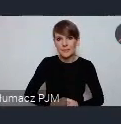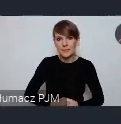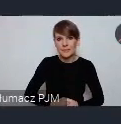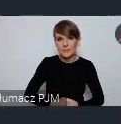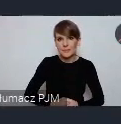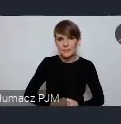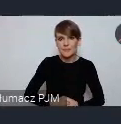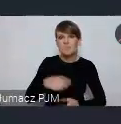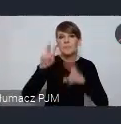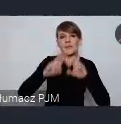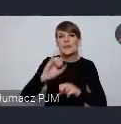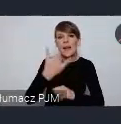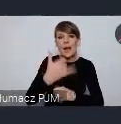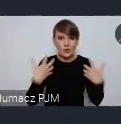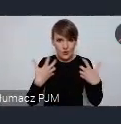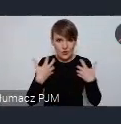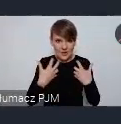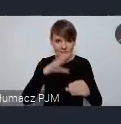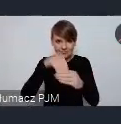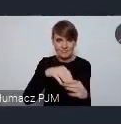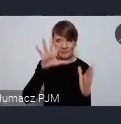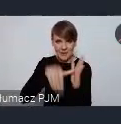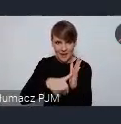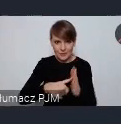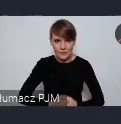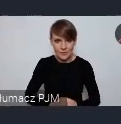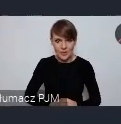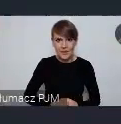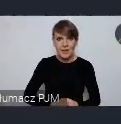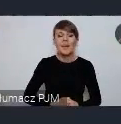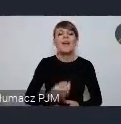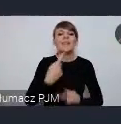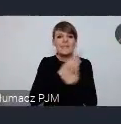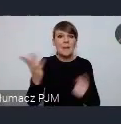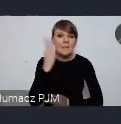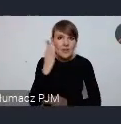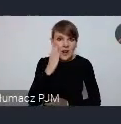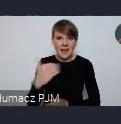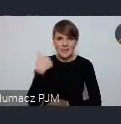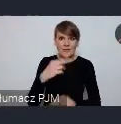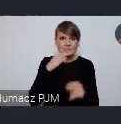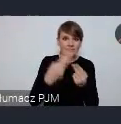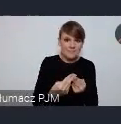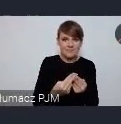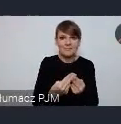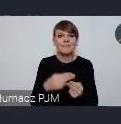jakości życia w miastach, i w odpowiadali sami mieszkańcy jak im się żyje w swoim mieście czy dobrze czy niedobrze.